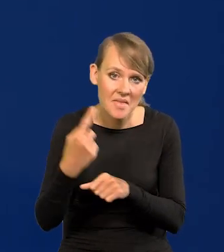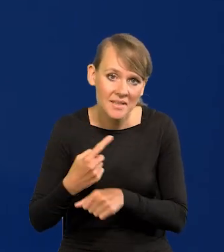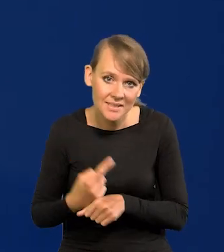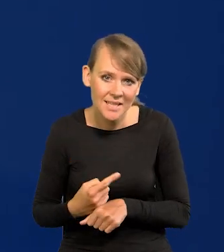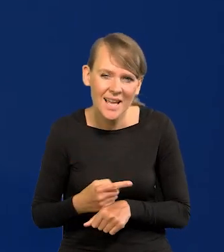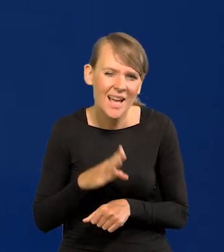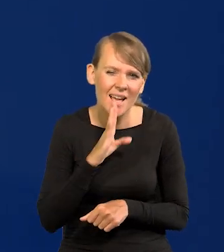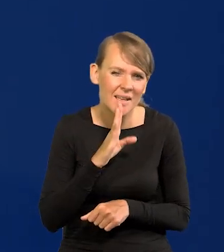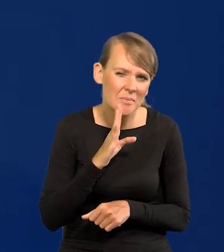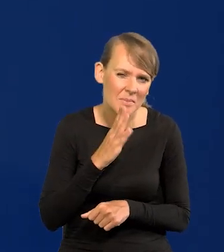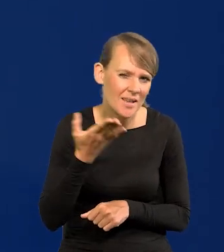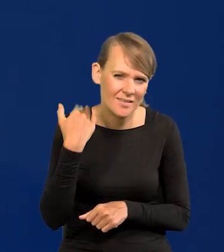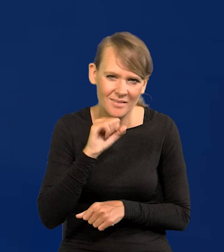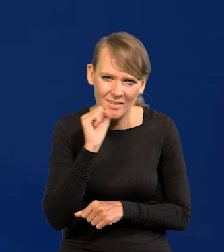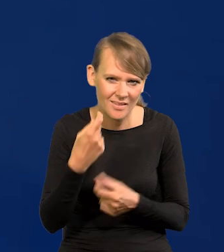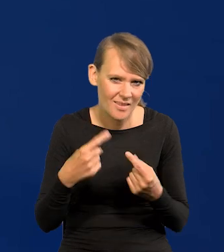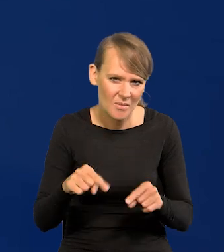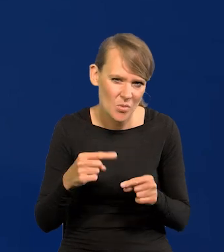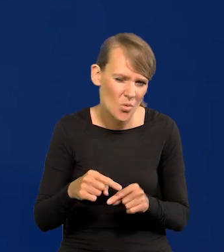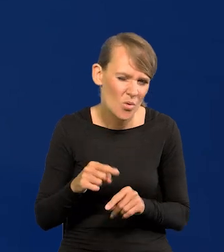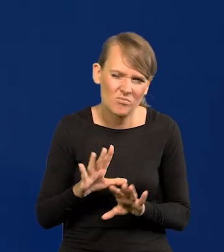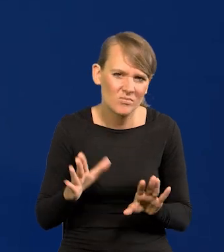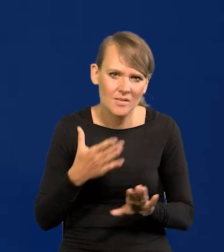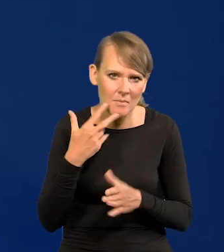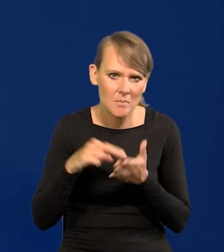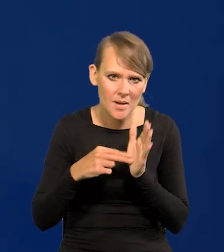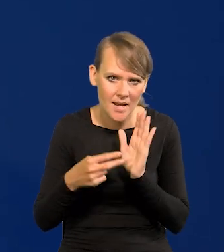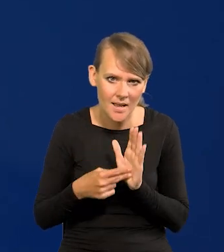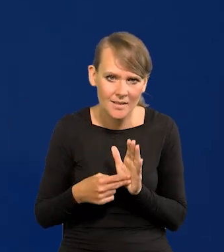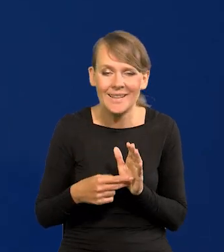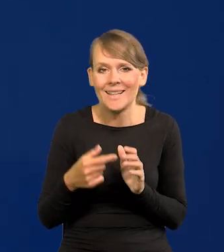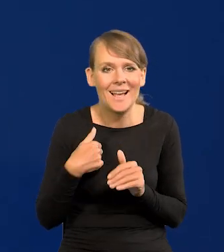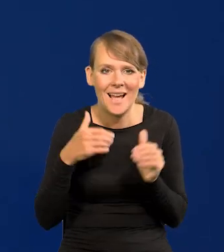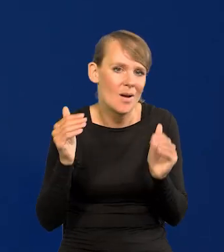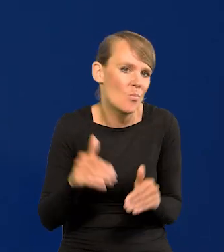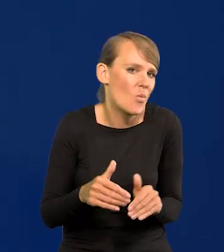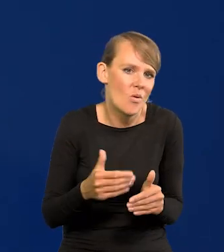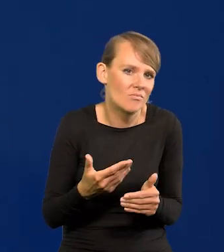ale to się chyba nigdy nie zdarzyło i nie przewidujemy. Ja mogę w każdej chwili wezwać członków rady.